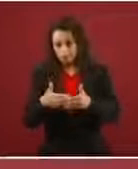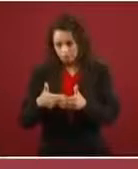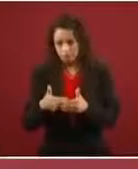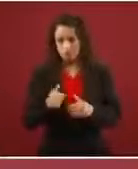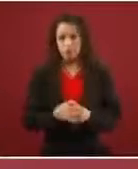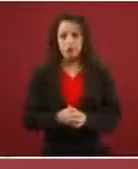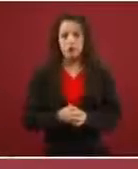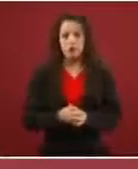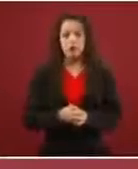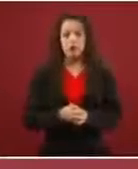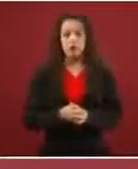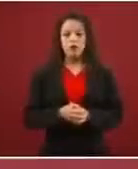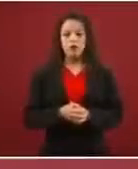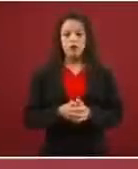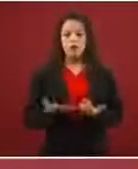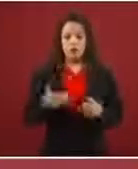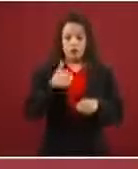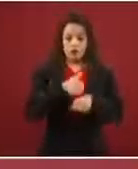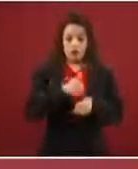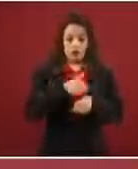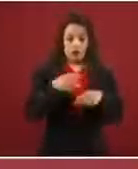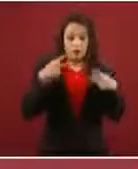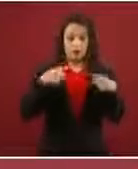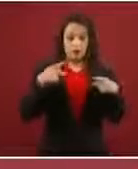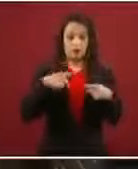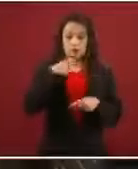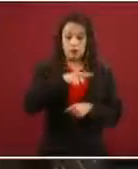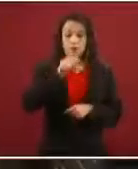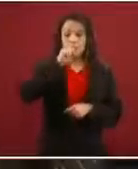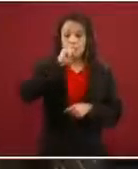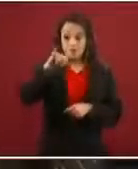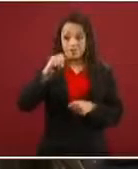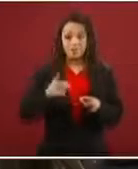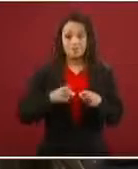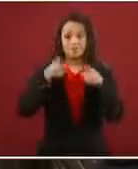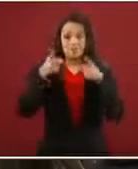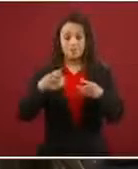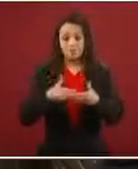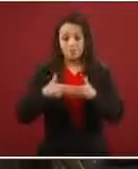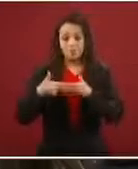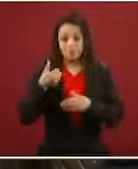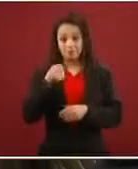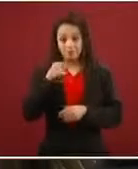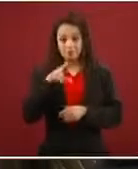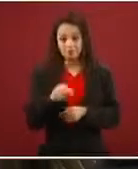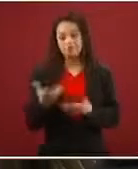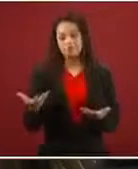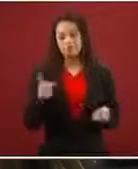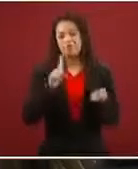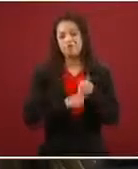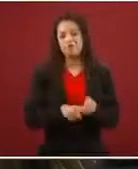Entre otras cosas porque el número de personas que consiguen el asilo también es muy pequeño, hay mucho de engaño.